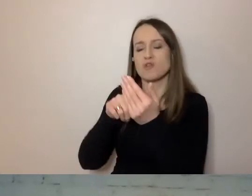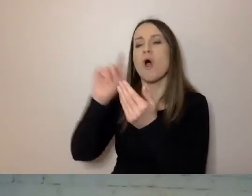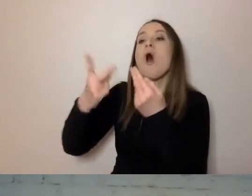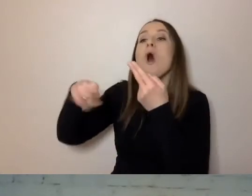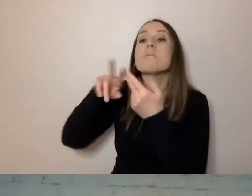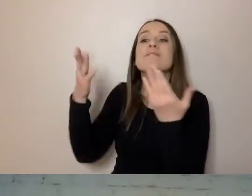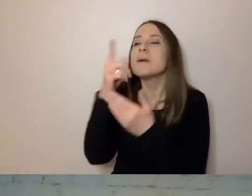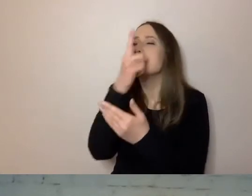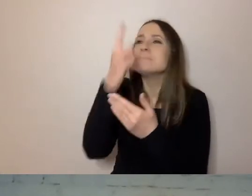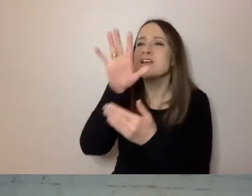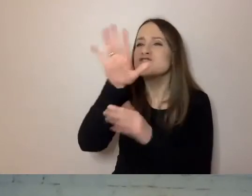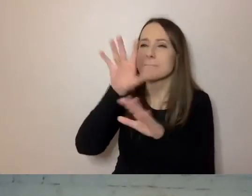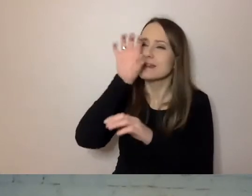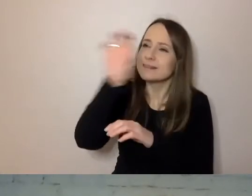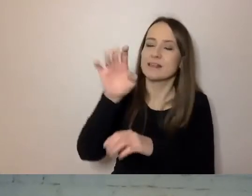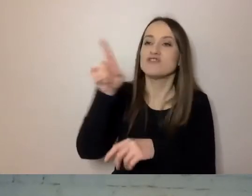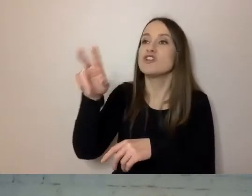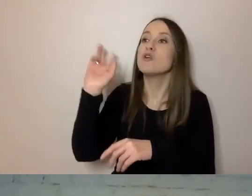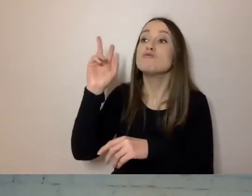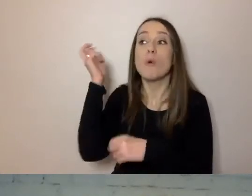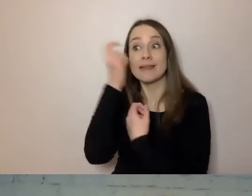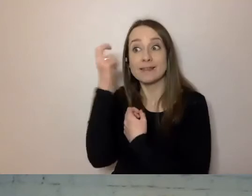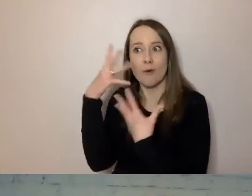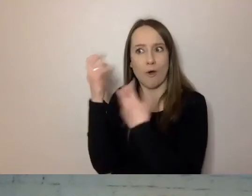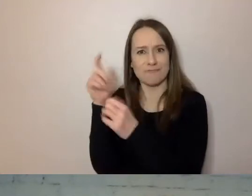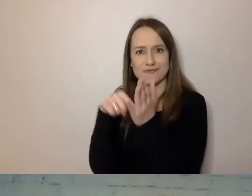czyli to, co interesuje odbiorcę, jest dla niego najważniejsze.